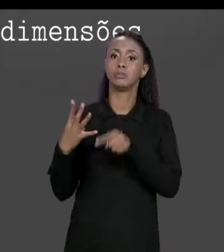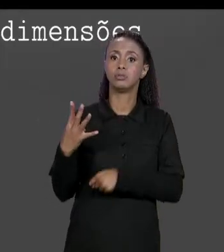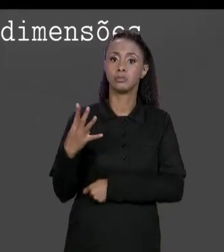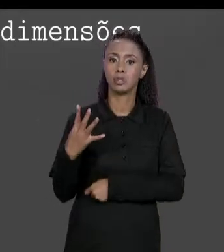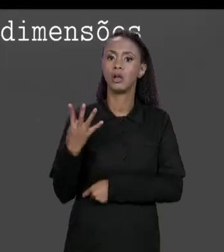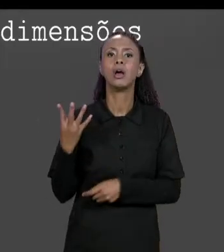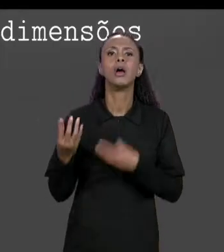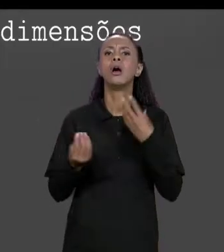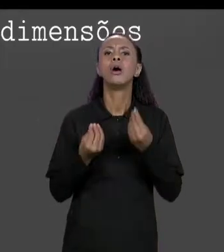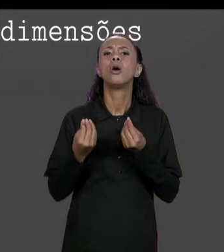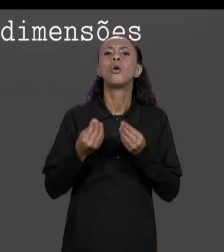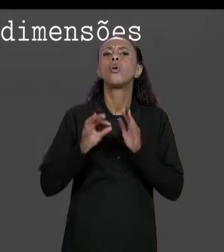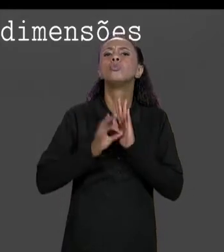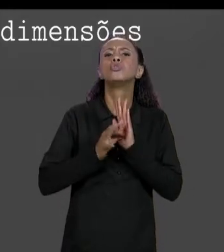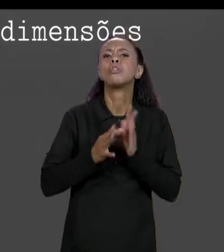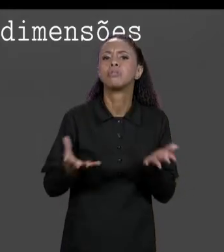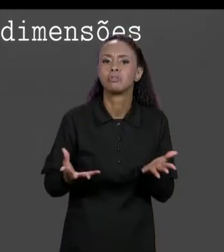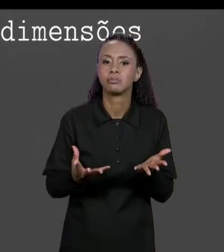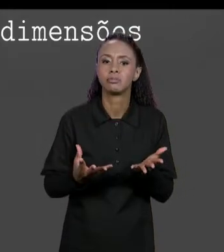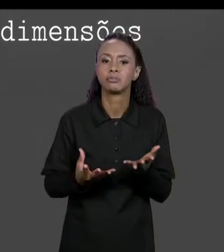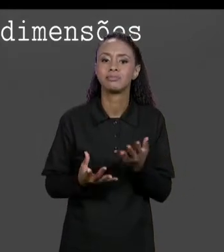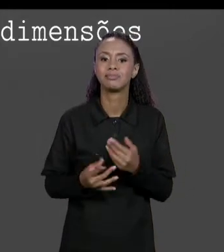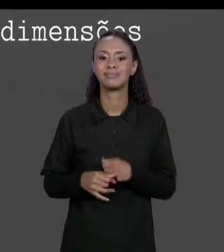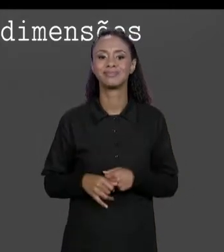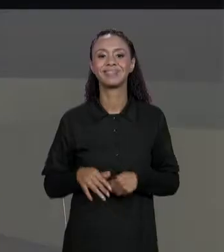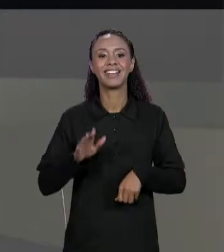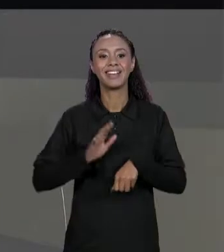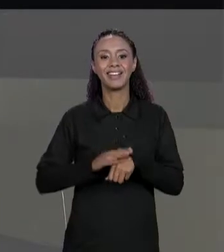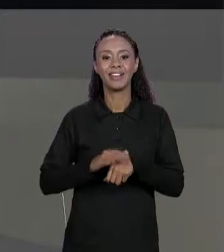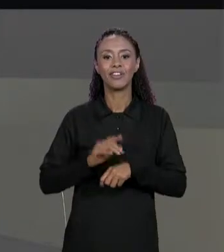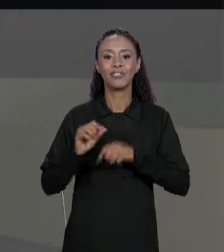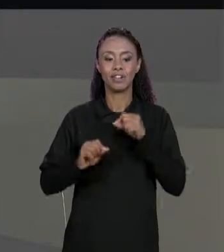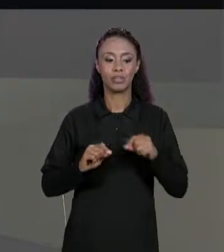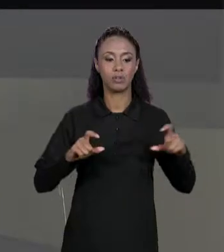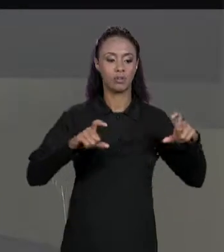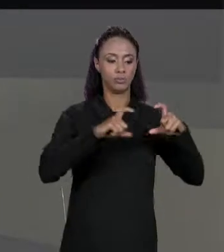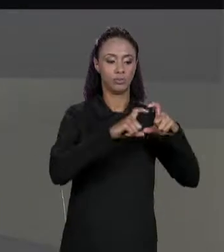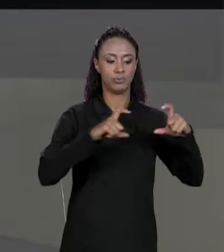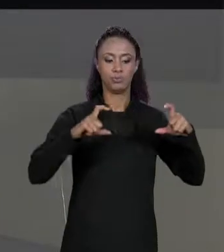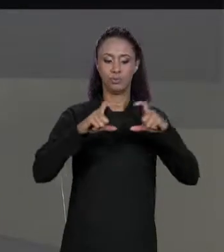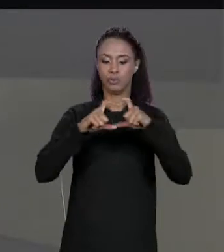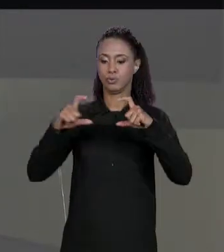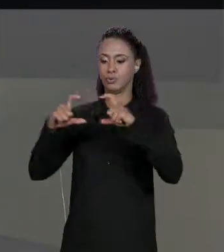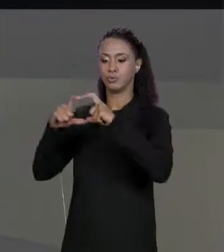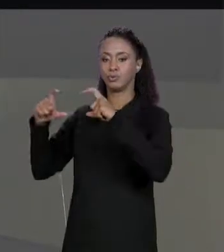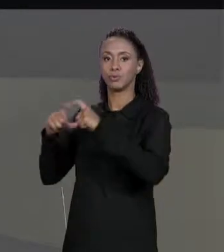DECLARA EM JAVA? COM QUATRO CONJUNTOS DE ABRE E FECHA COLCHETES, BASICAMENTE ESTÁ DIZENDO QUE TEM UMA ESTRUTURA